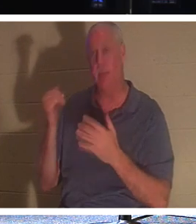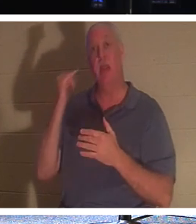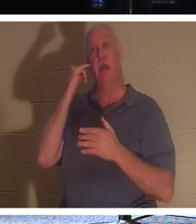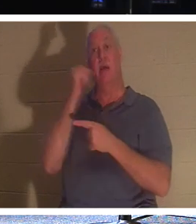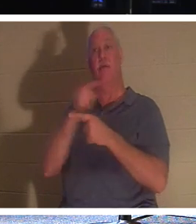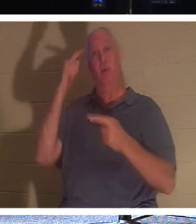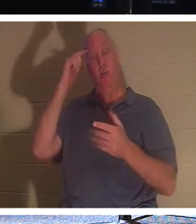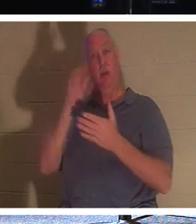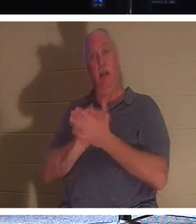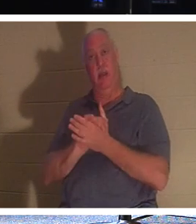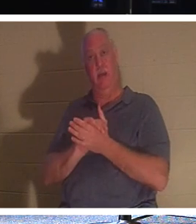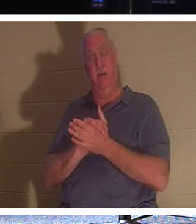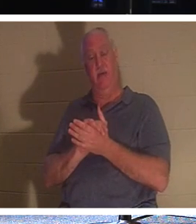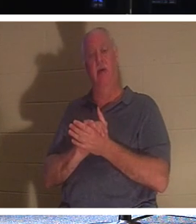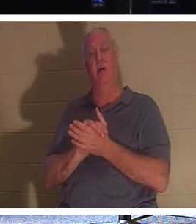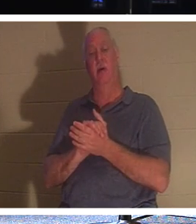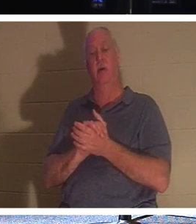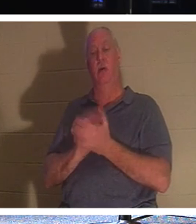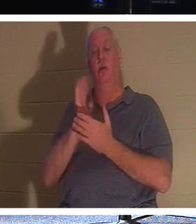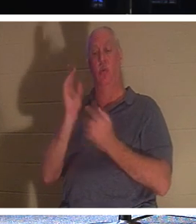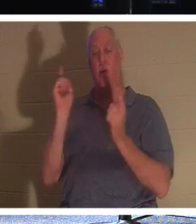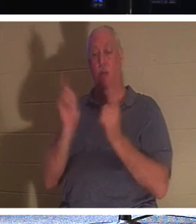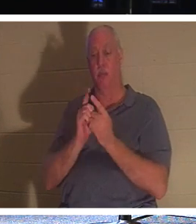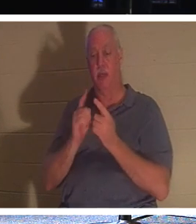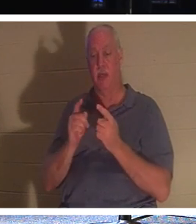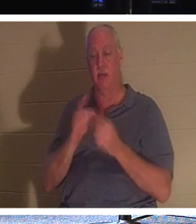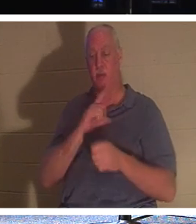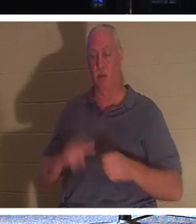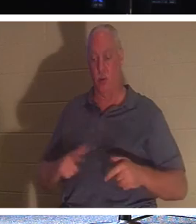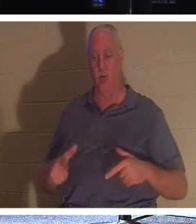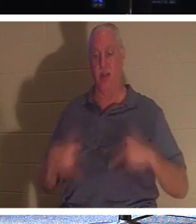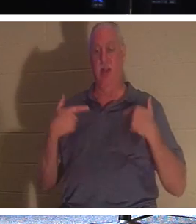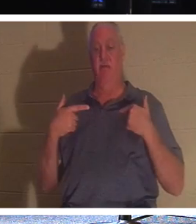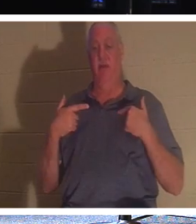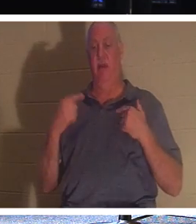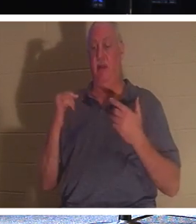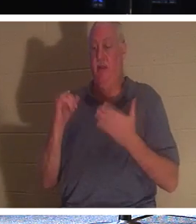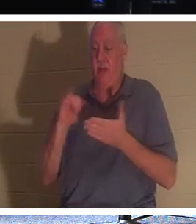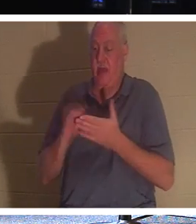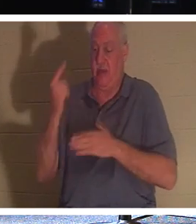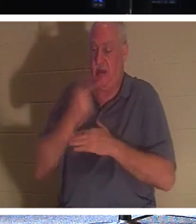친구여, 신자라면 살아 계신 주님을 만나게 될 것입니다. 그날은 그 "육체의 휘장"을 통과할 것입니다.